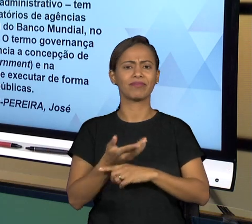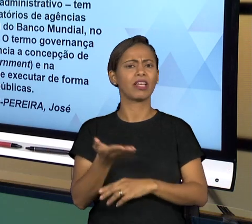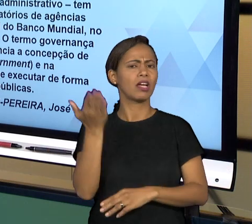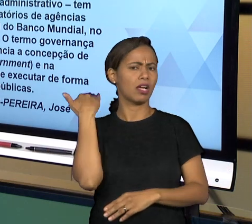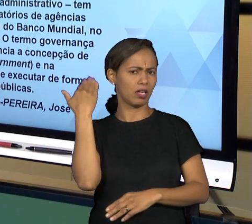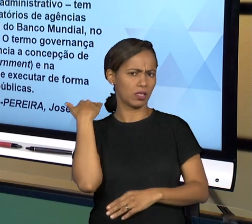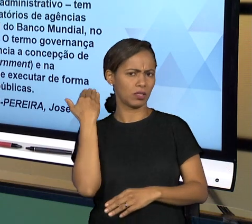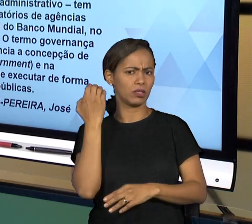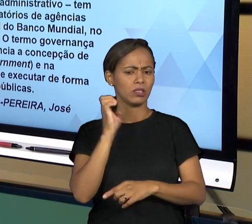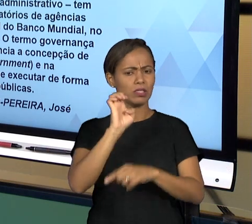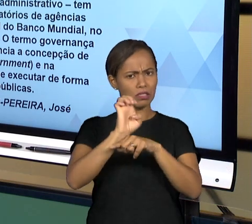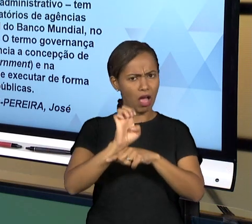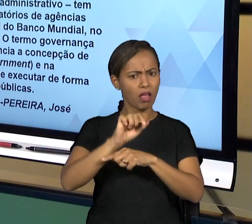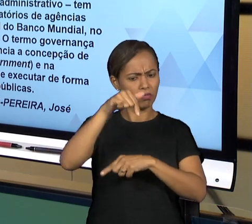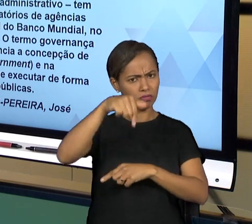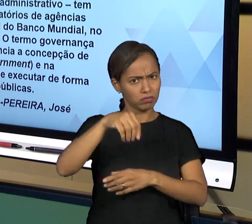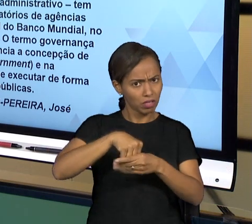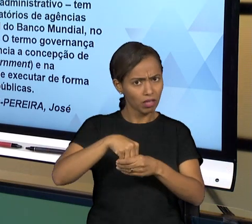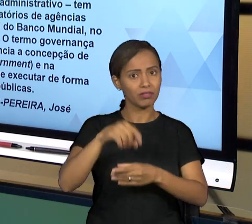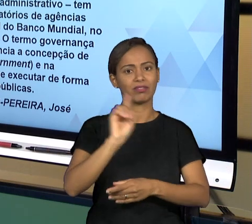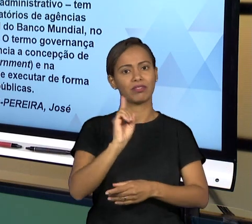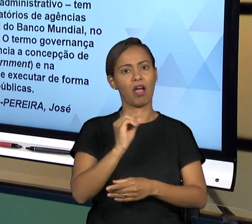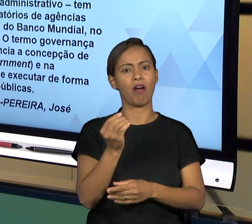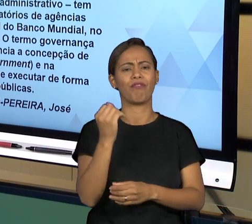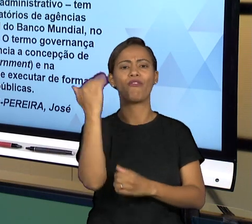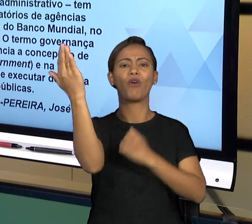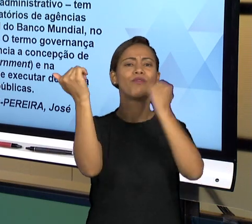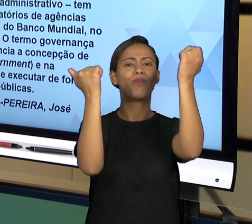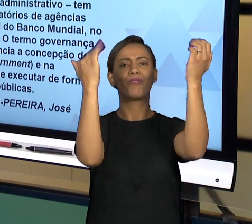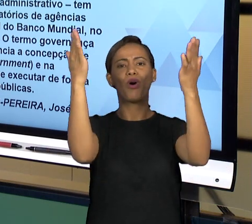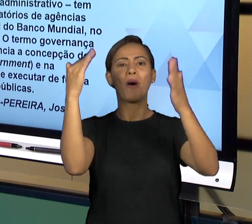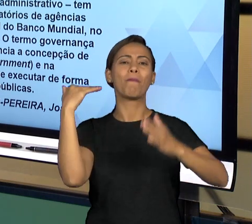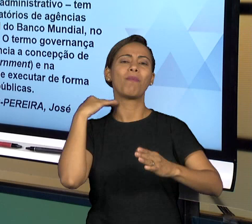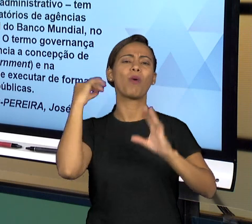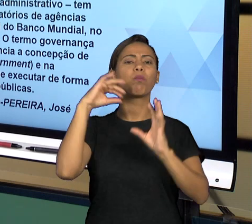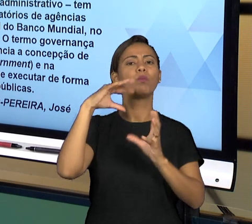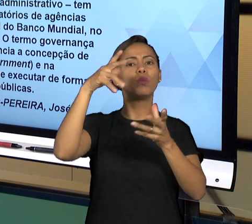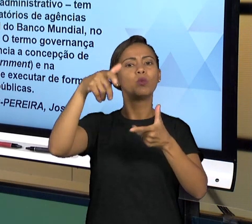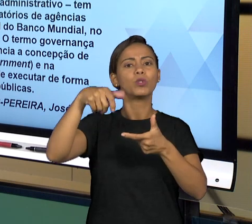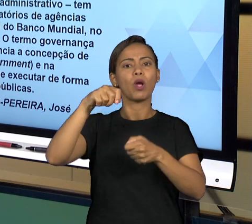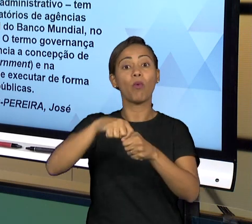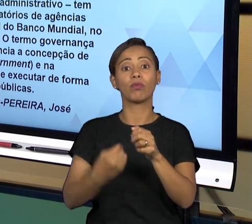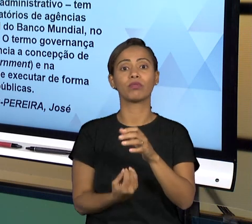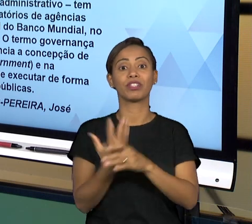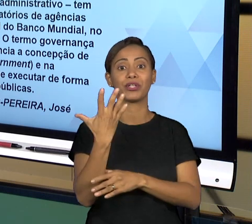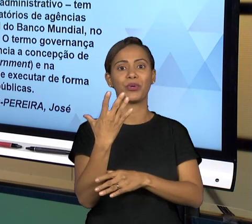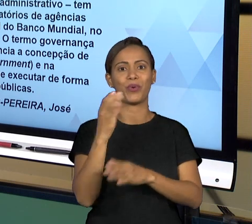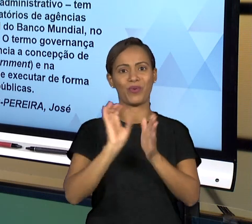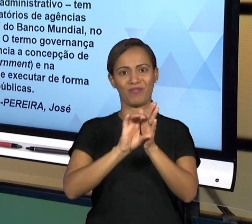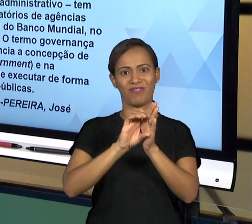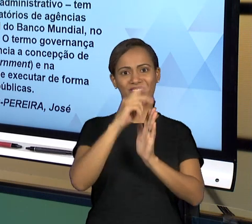PROPOSTOS PELO BANCO MUNDIAL FORAM INTRODUZIDOS NOS GOVERNOS DOS PAÍSES DE MANEIRA GERAL. ENTÃO